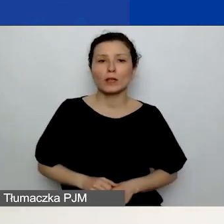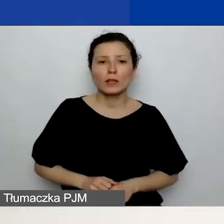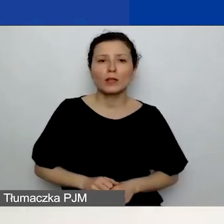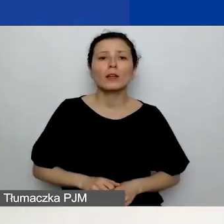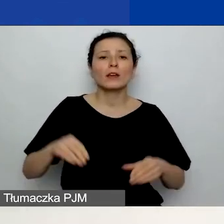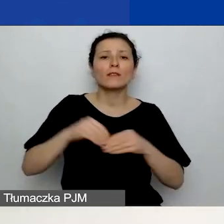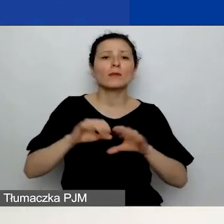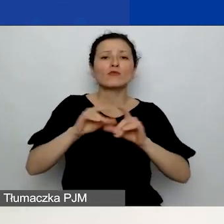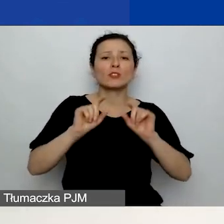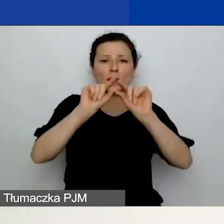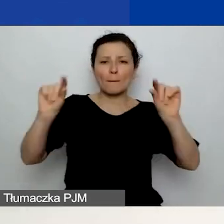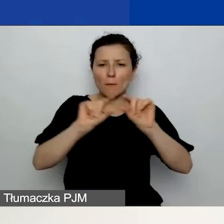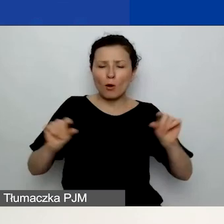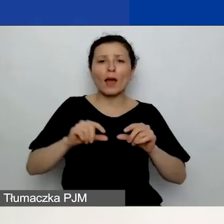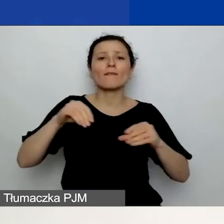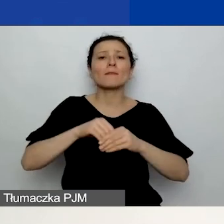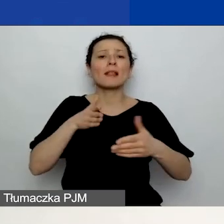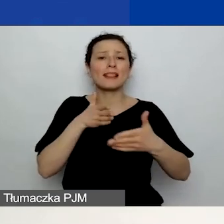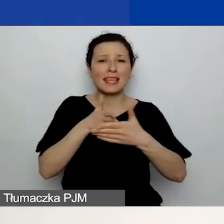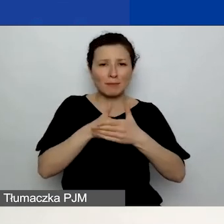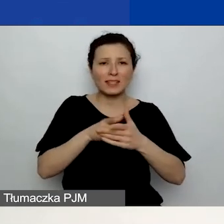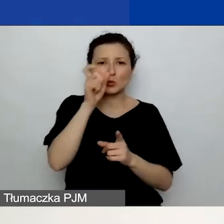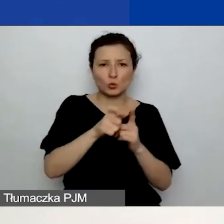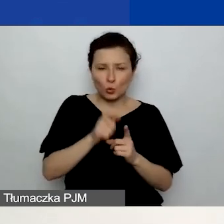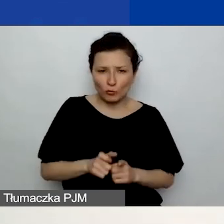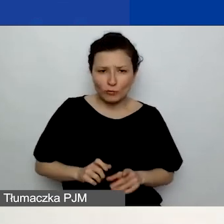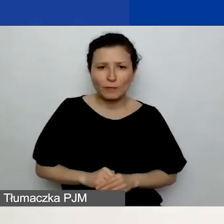W przypadku tego pola limit wynosi 2000 znaków.